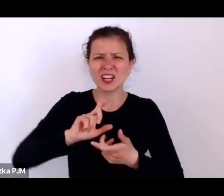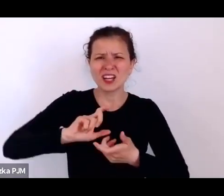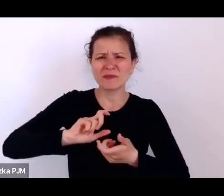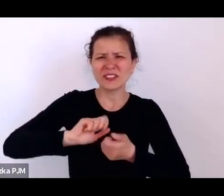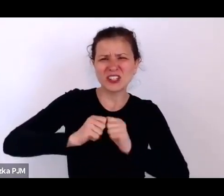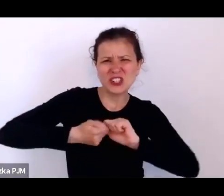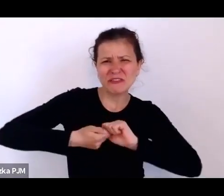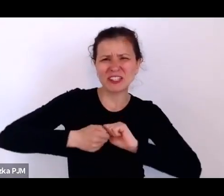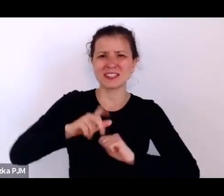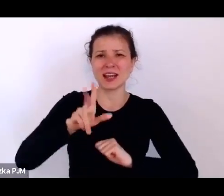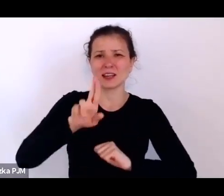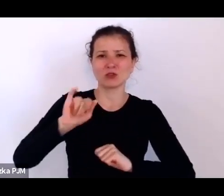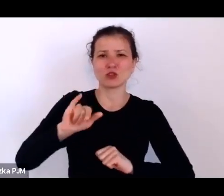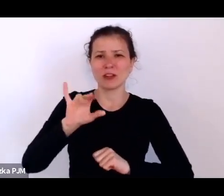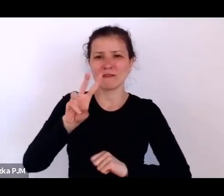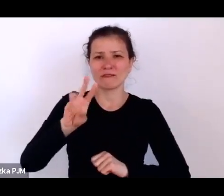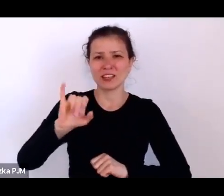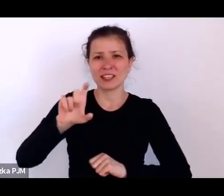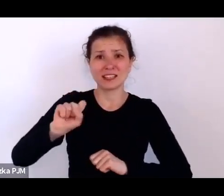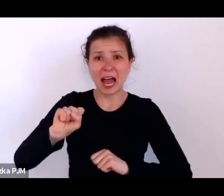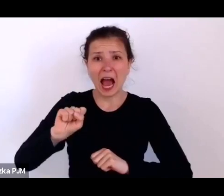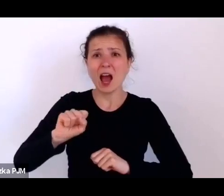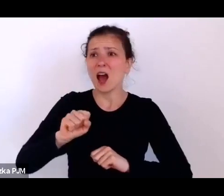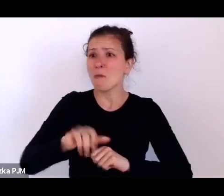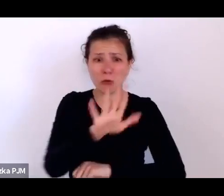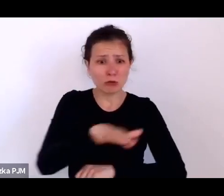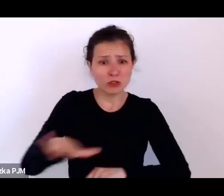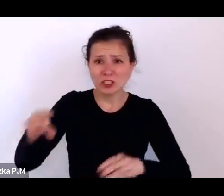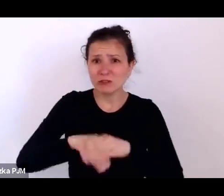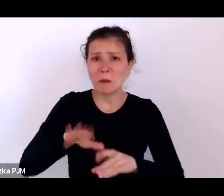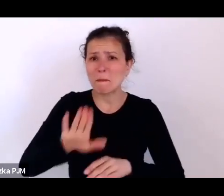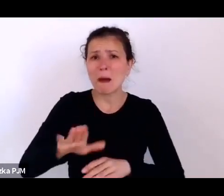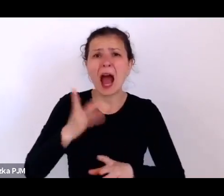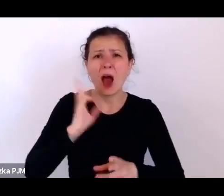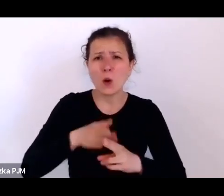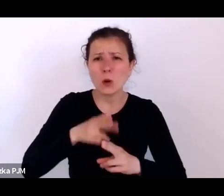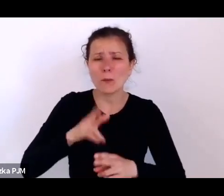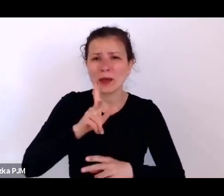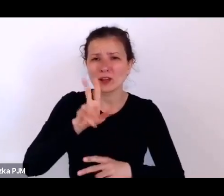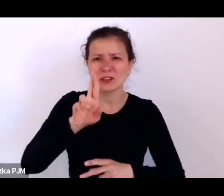Tych dzieci z krzywicami było mnóstwo z powodu tego, że po prostu były niedożywione.